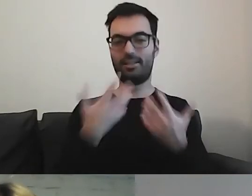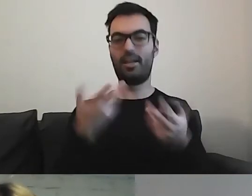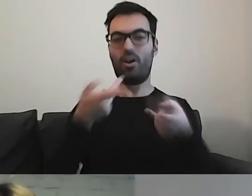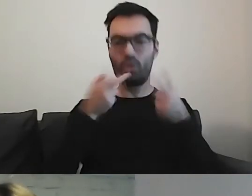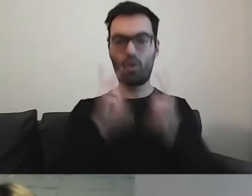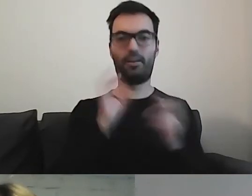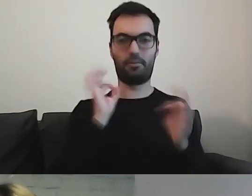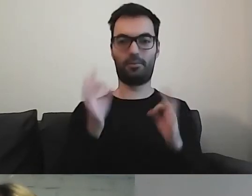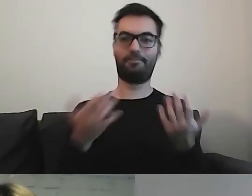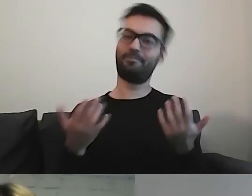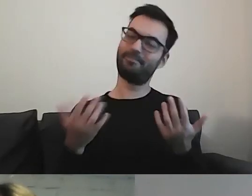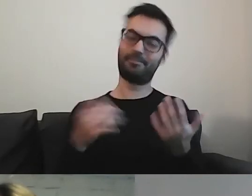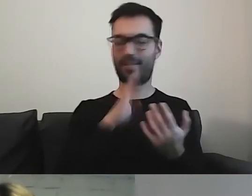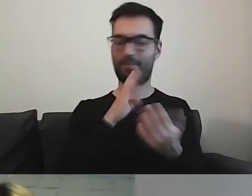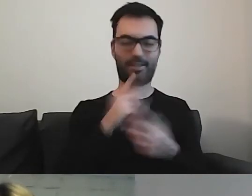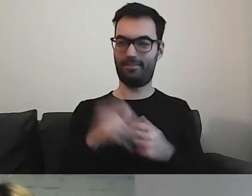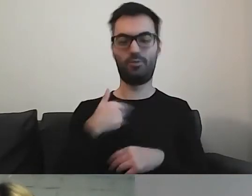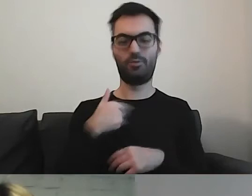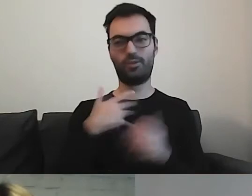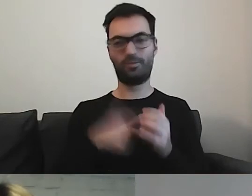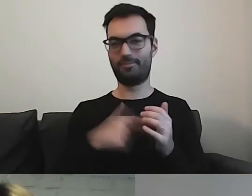Obawiam się, że z tym może być kłopot.